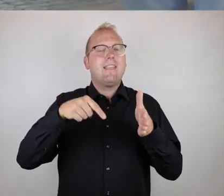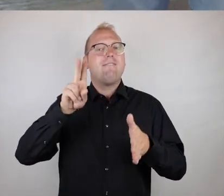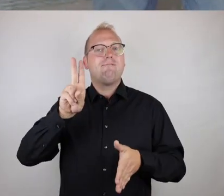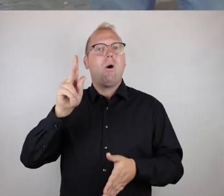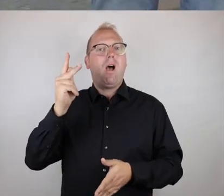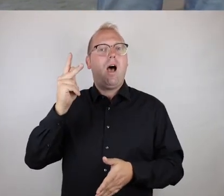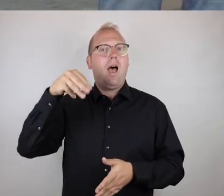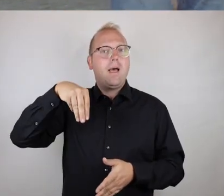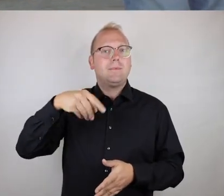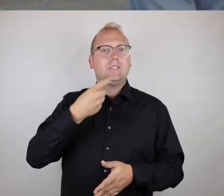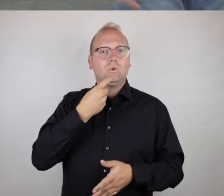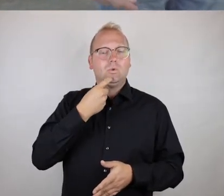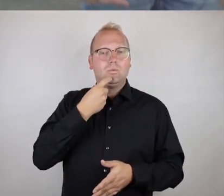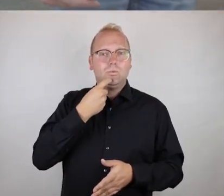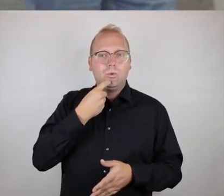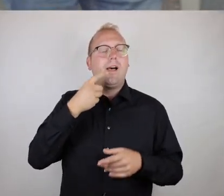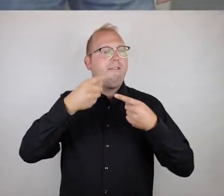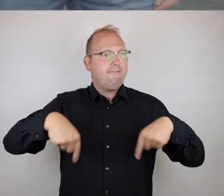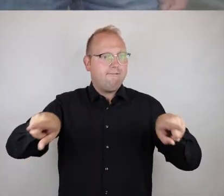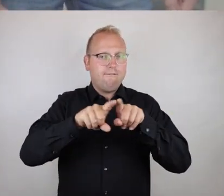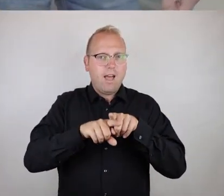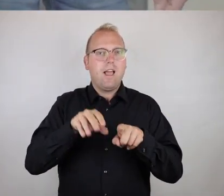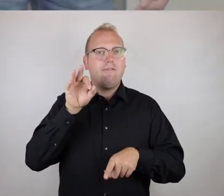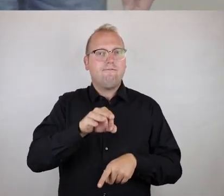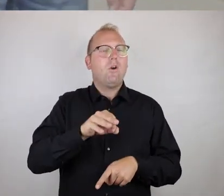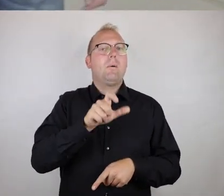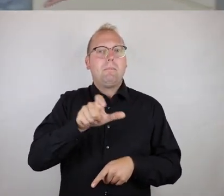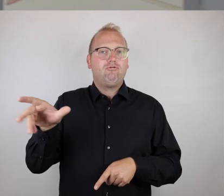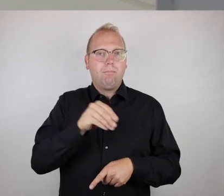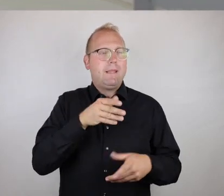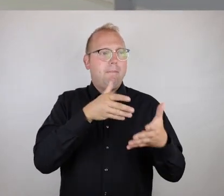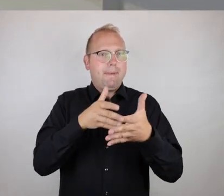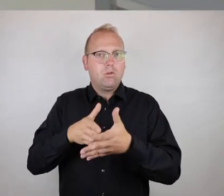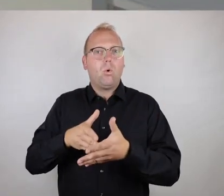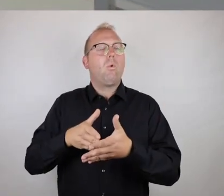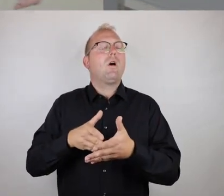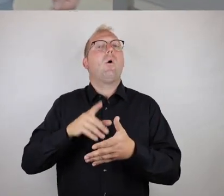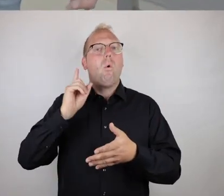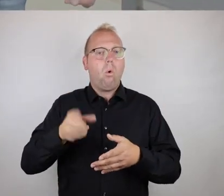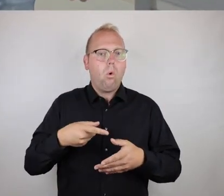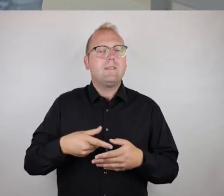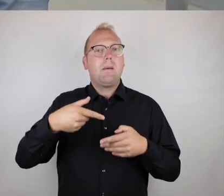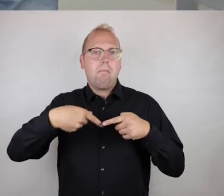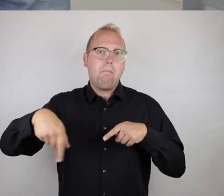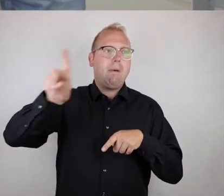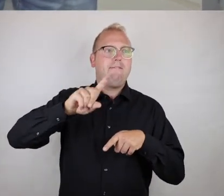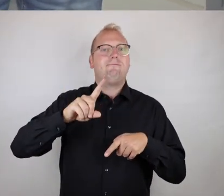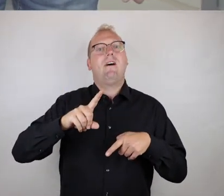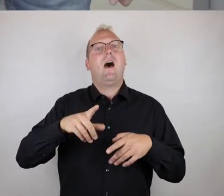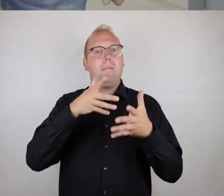die Eingangstür des VKM Duisburg, des Vereins für Menschen mit Körper- und